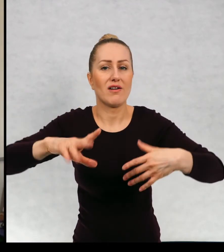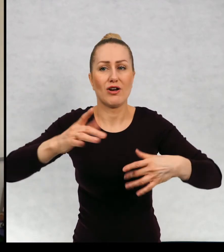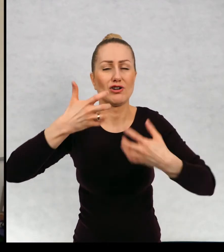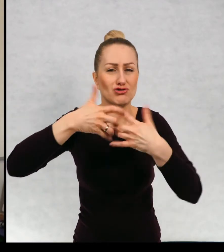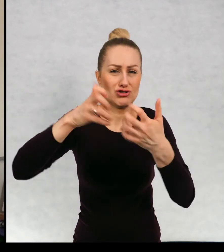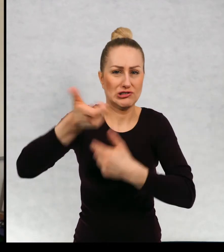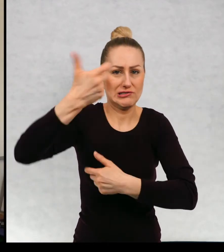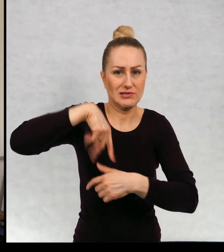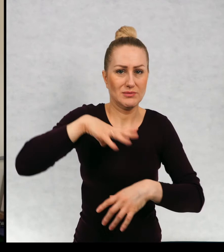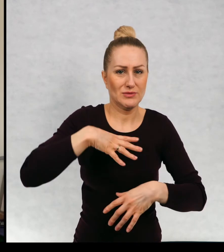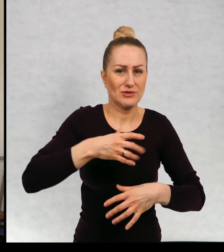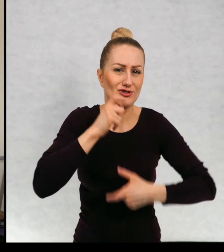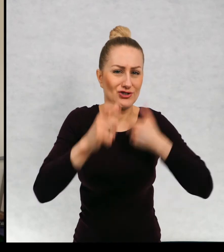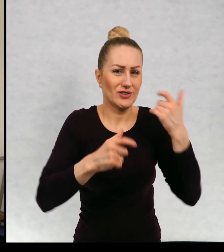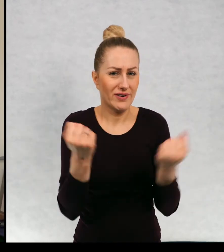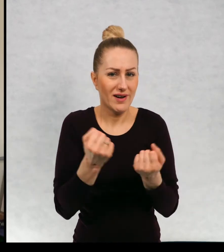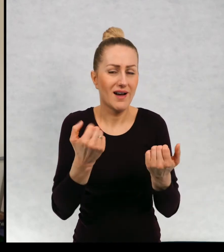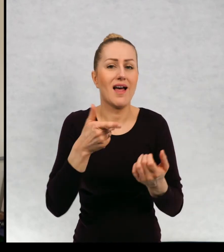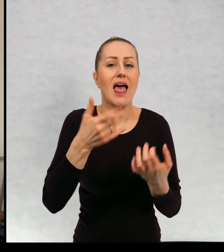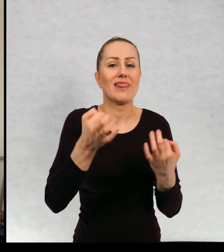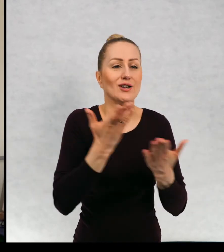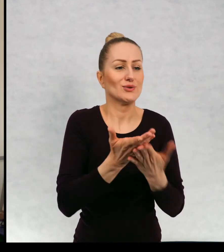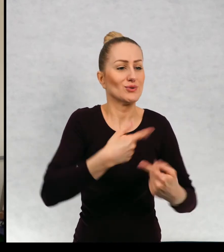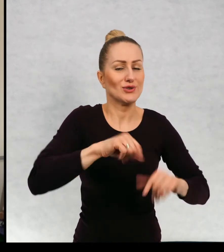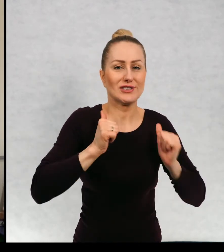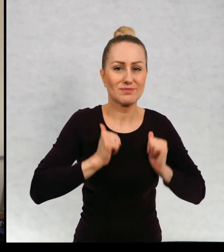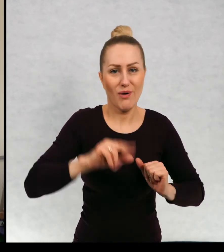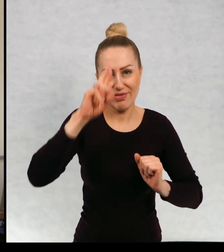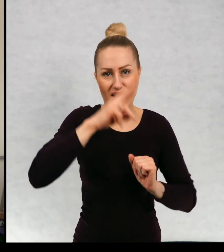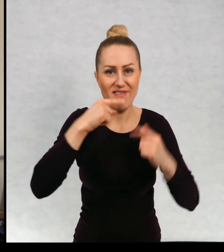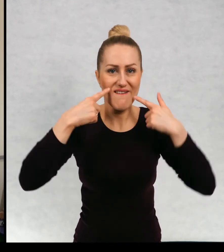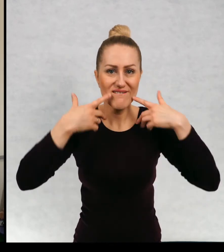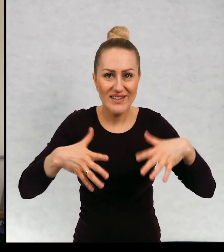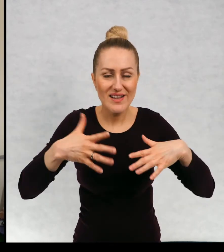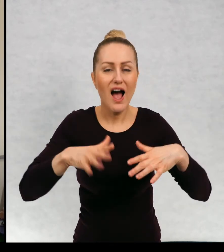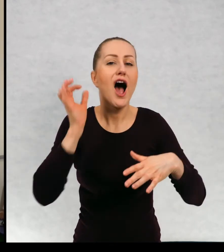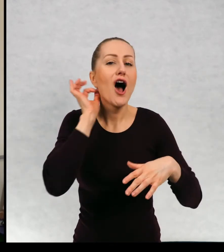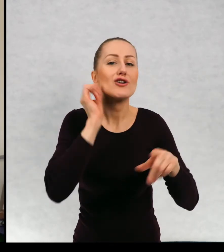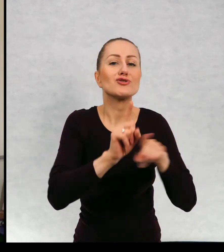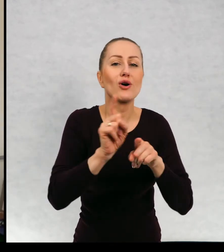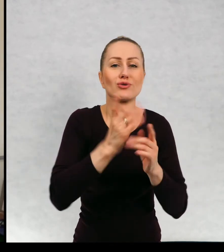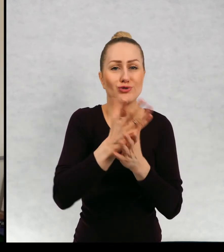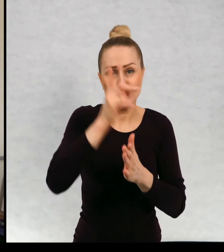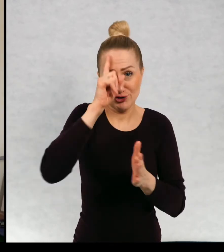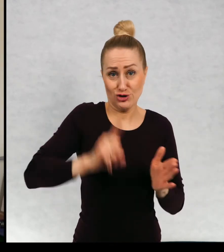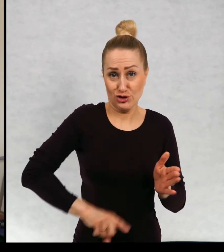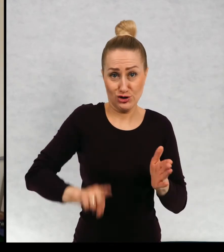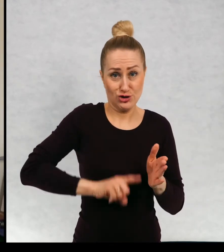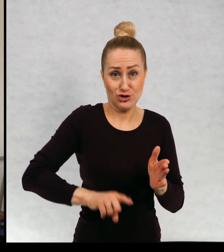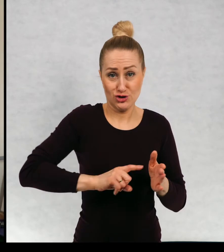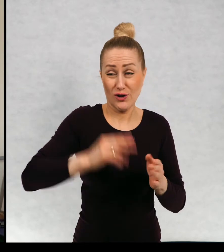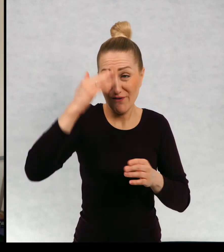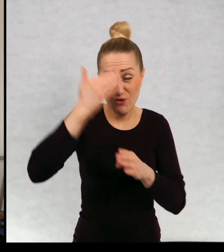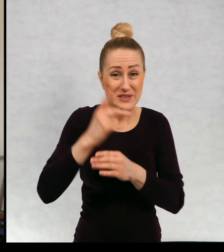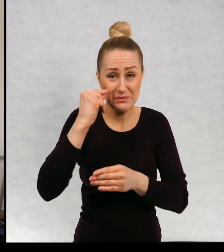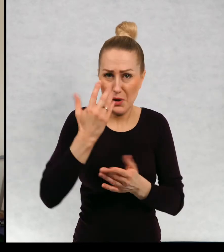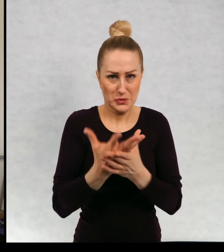Nas krzyczał, a teraz żyjemy spokojnie. Mama zrobiła się weselsza a Zosia przestała sikać do łóżka, co jej się często zdarzało.